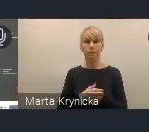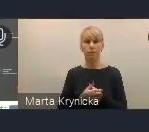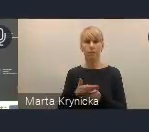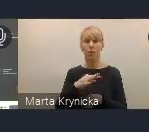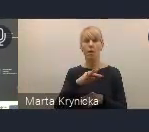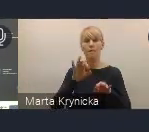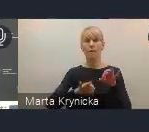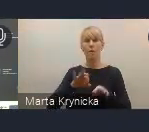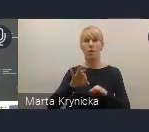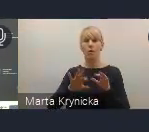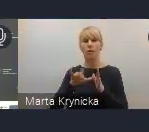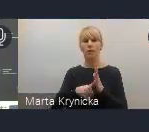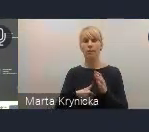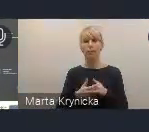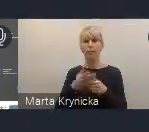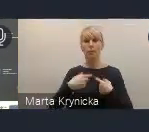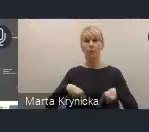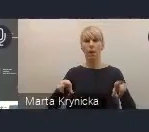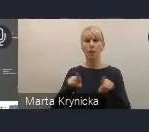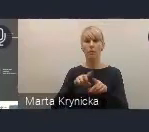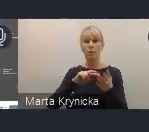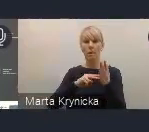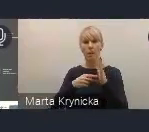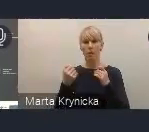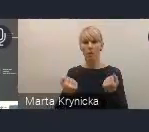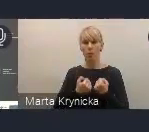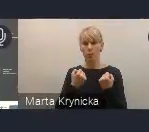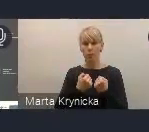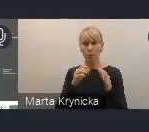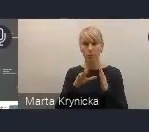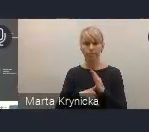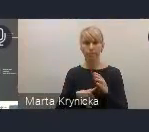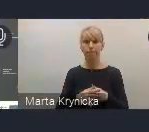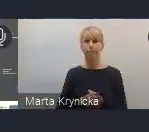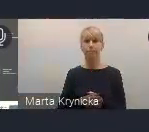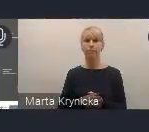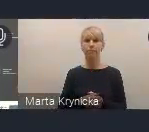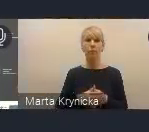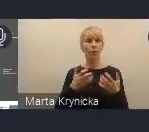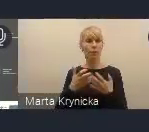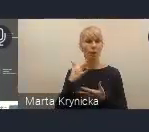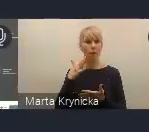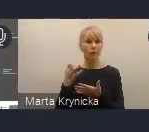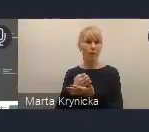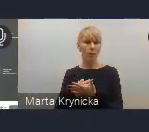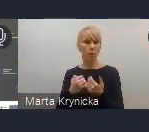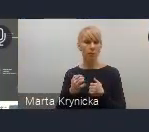jest realizacja tak zwanego planu działań dla miast. Chcemy wykorzystać Światowe Forum Miejskie